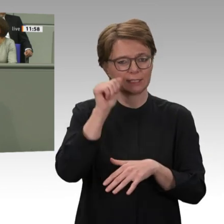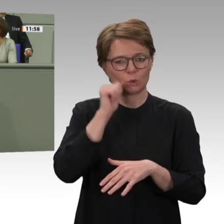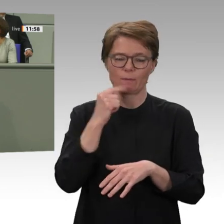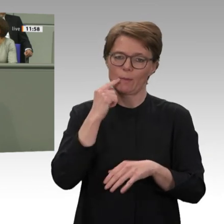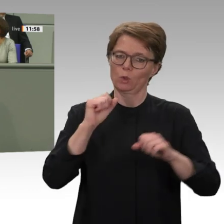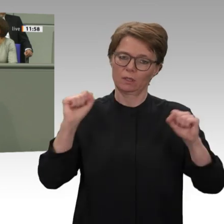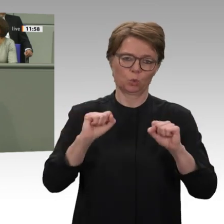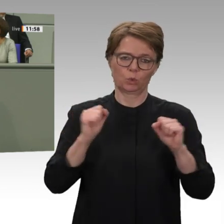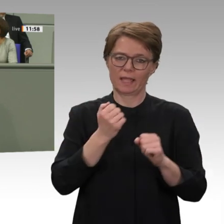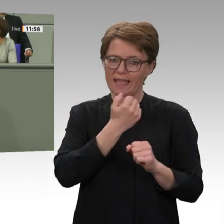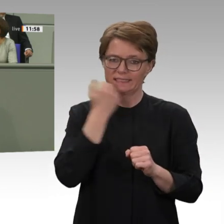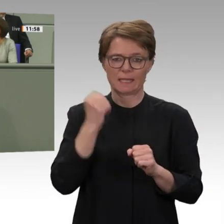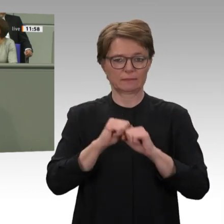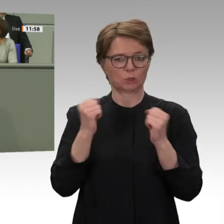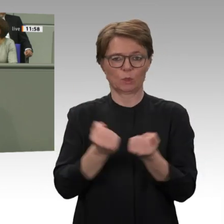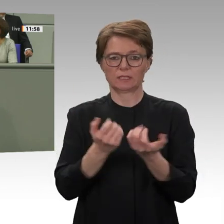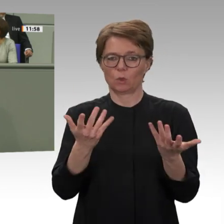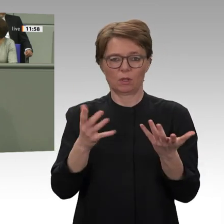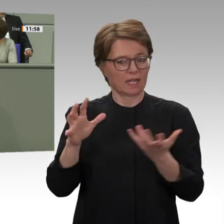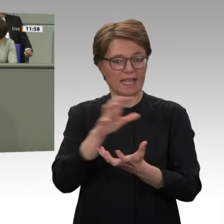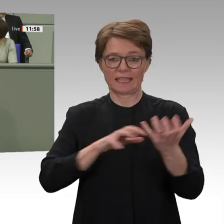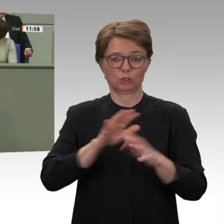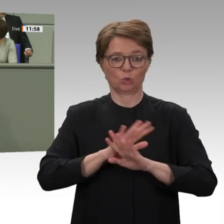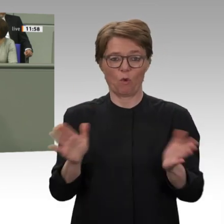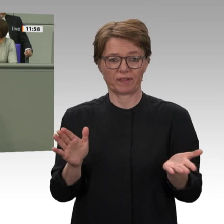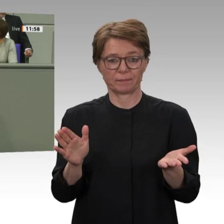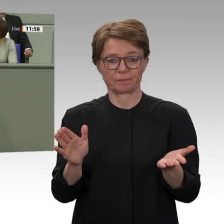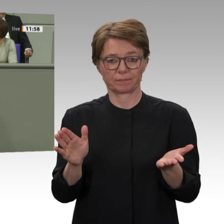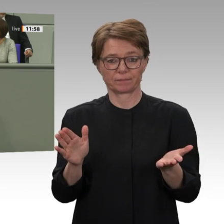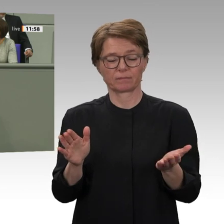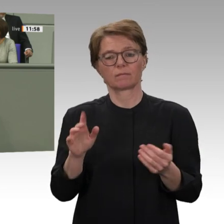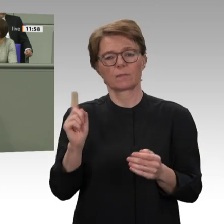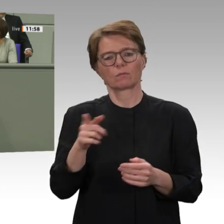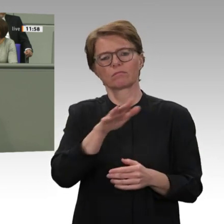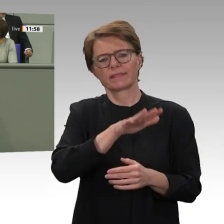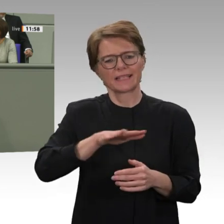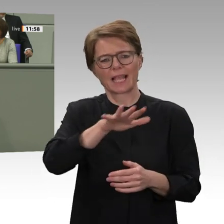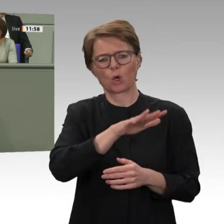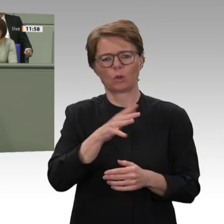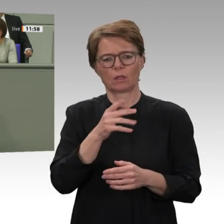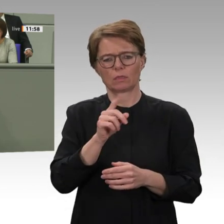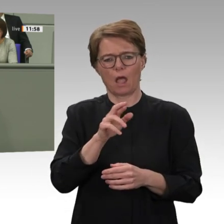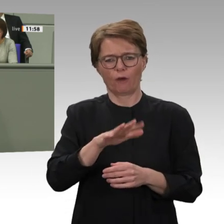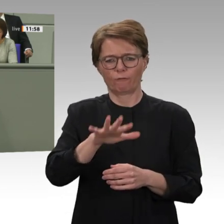in der gesamten Region. Umso wichtiger ist, dass die internationale Gemeinschaft, insbesondere